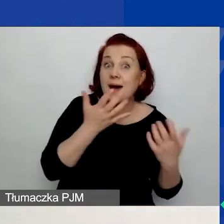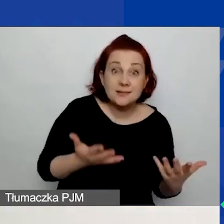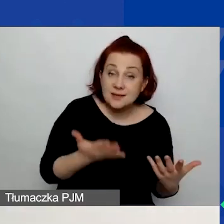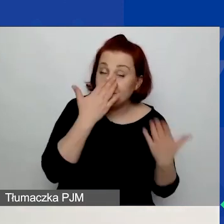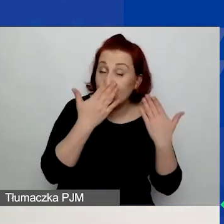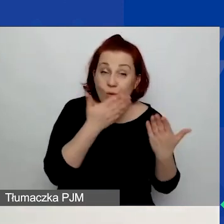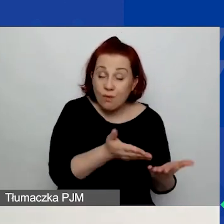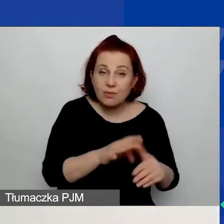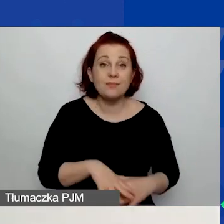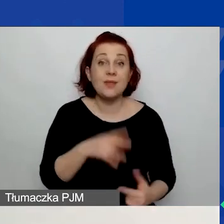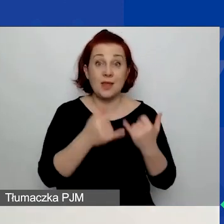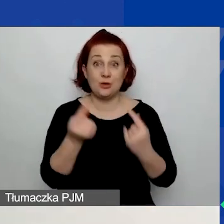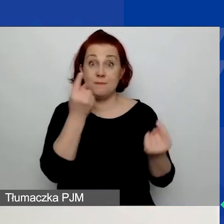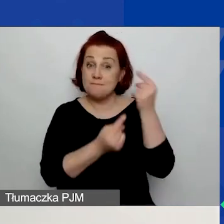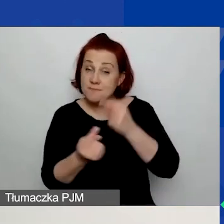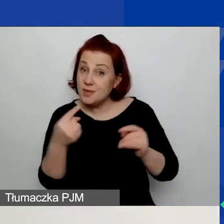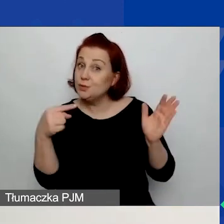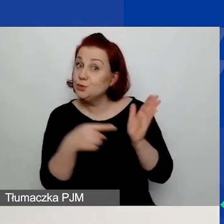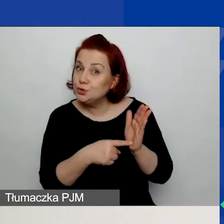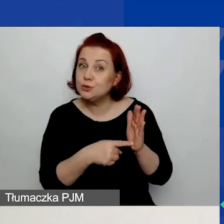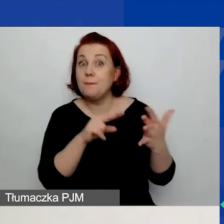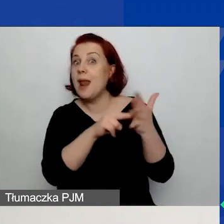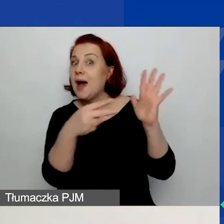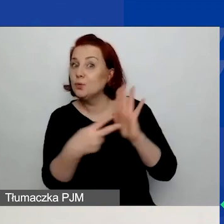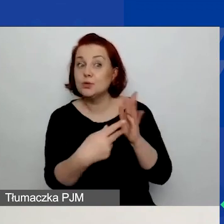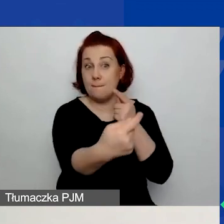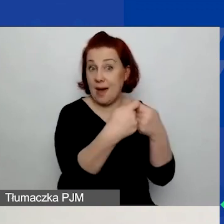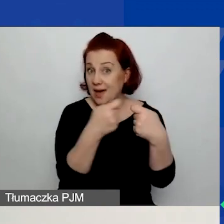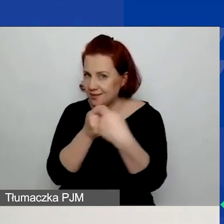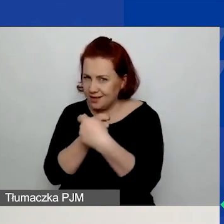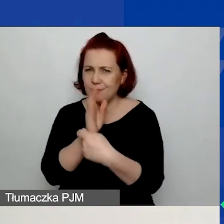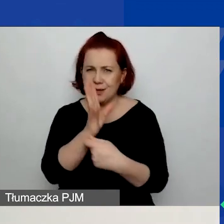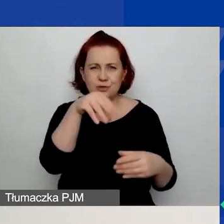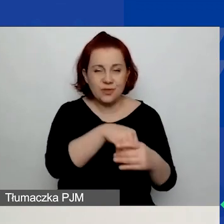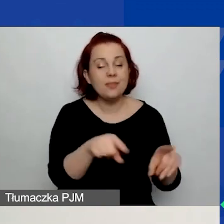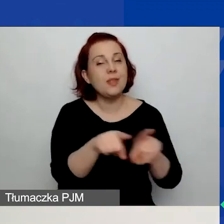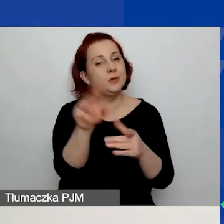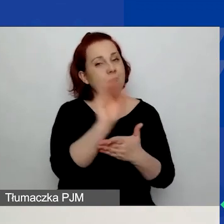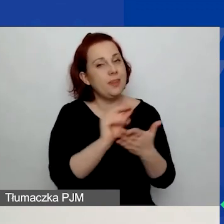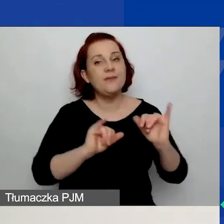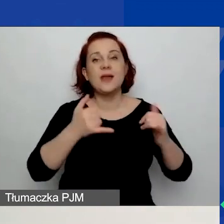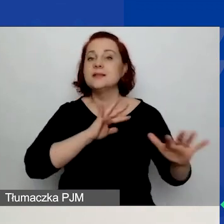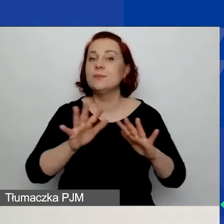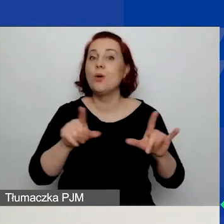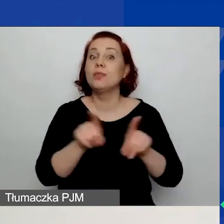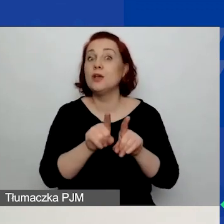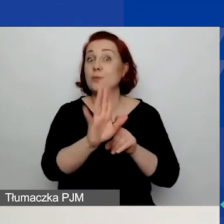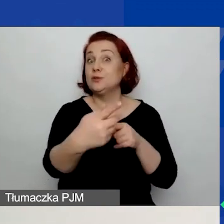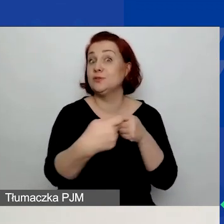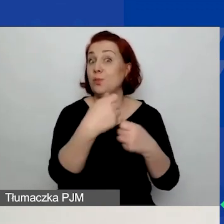Jeżeli przewidujecie partnerstwo, to również napiszcie o tym, w jaki sposób będziecie współpracować z partnerem.